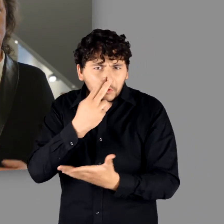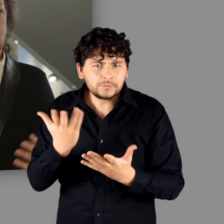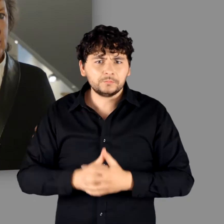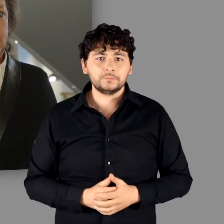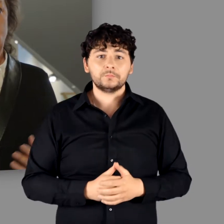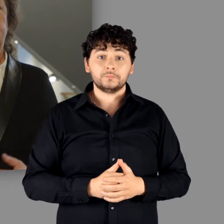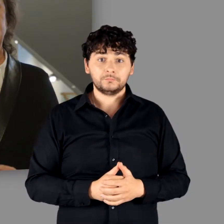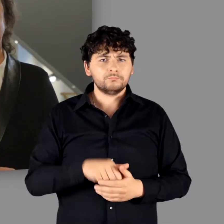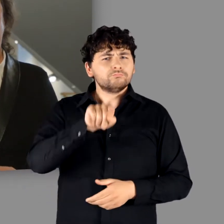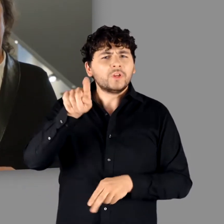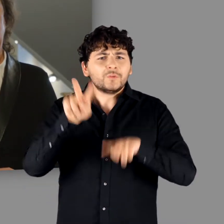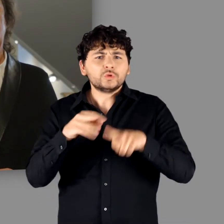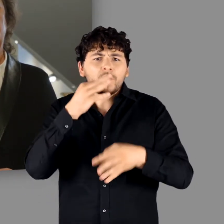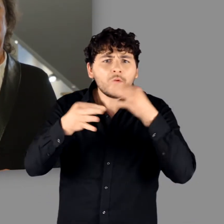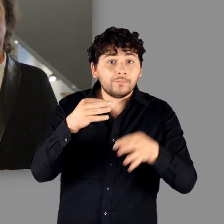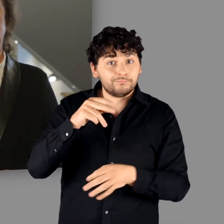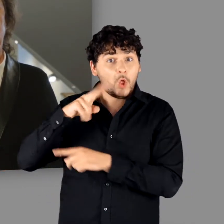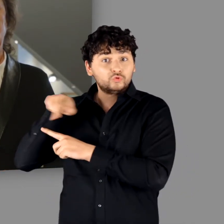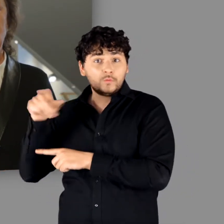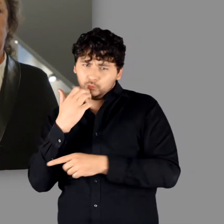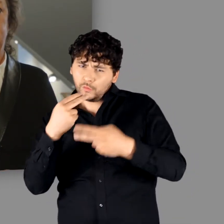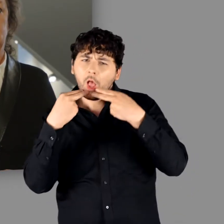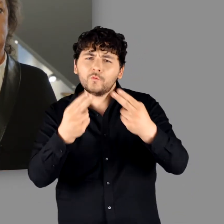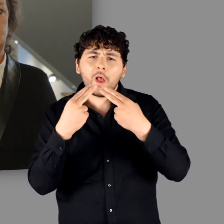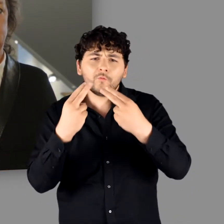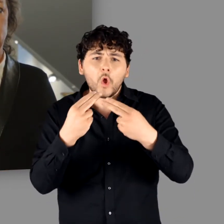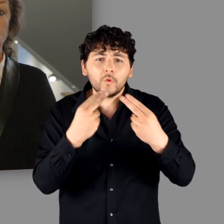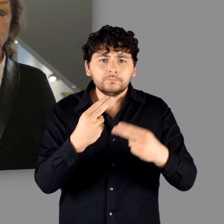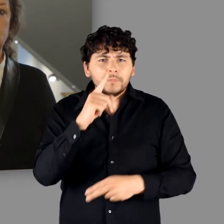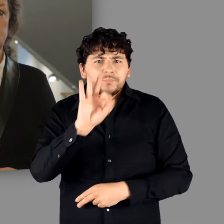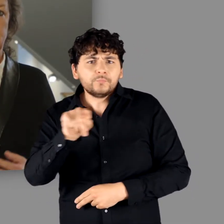Genau auf diese Fragen möchte die Ausstellung Antworten geben oder sucht,